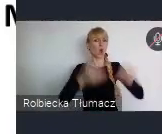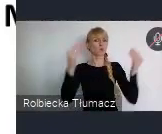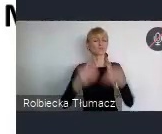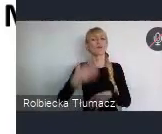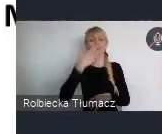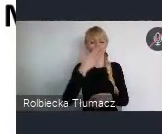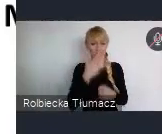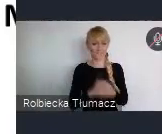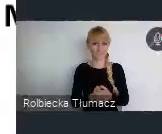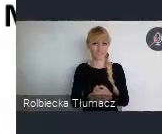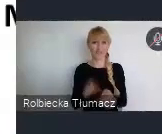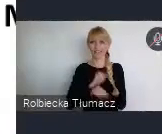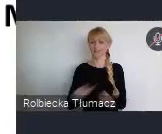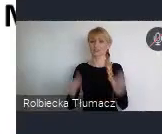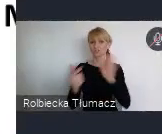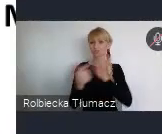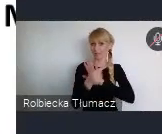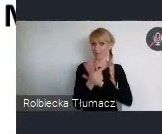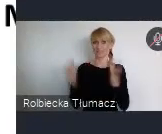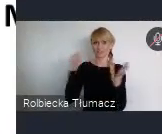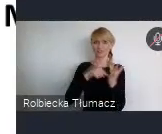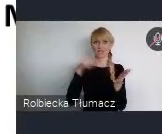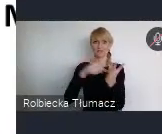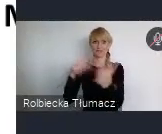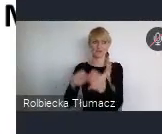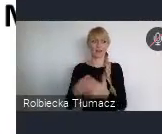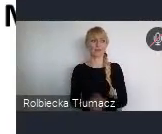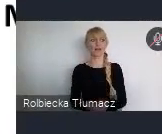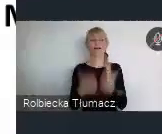czyli z takiego dekalogu, no z takich przykazań którymi powinnyśmy